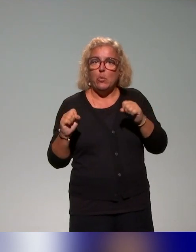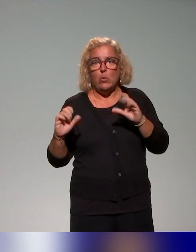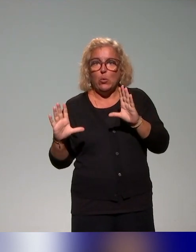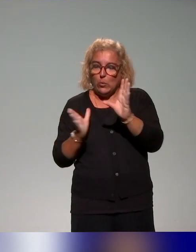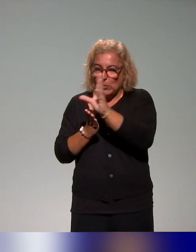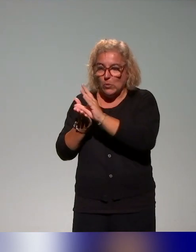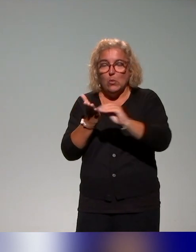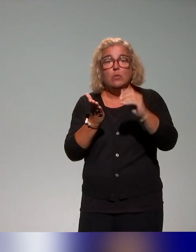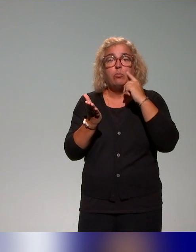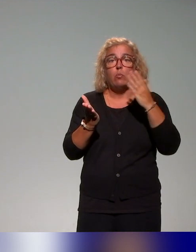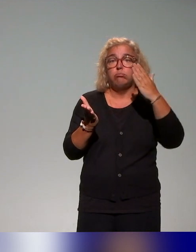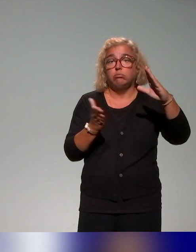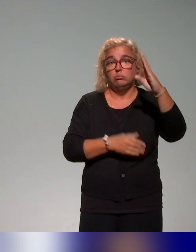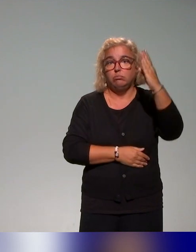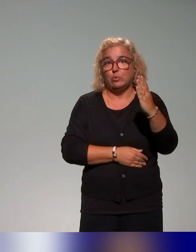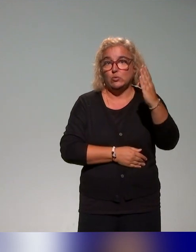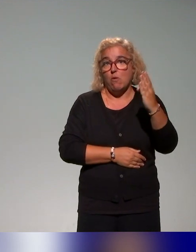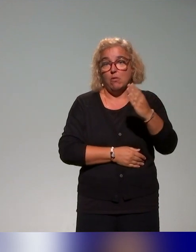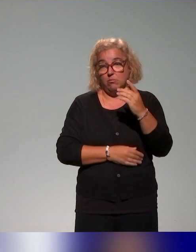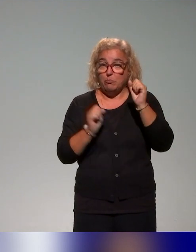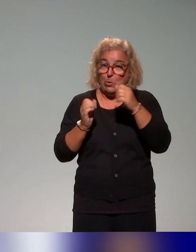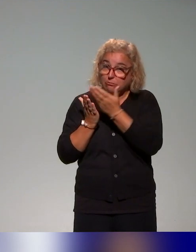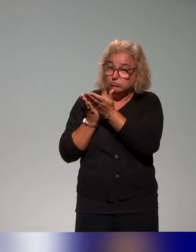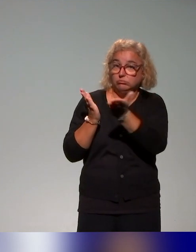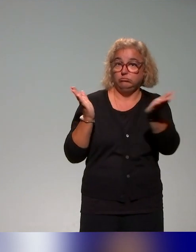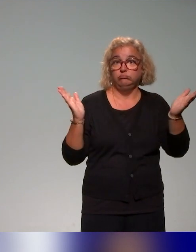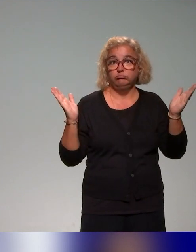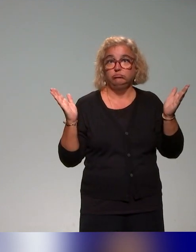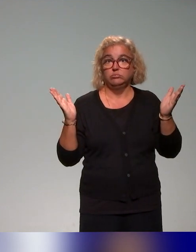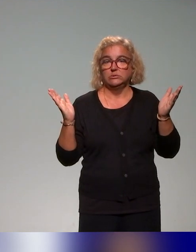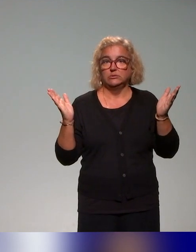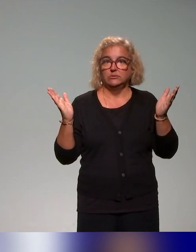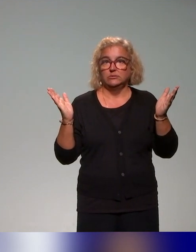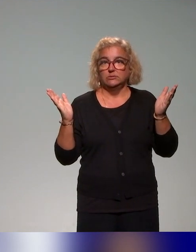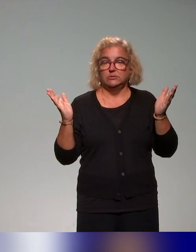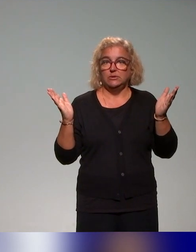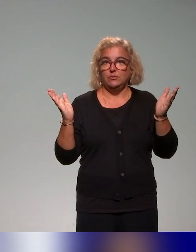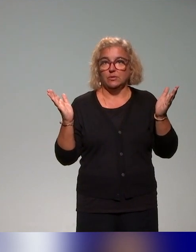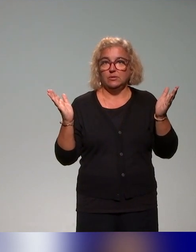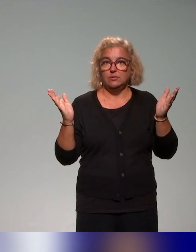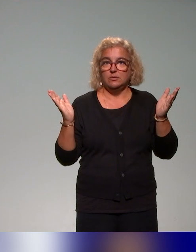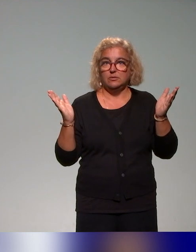et éventuellement, d'élargir sur une diversité de profils d'étudiants.